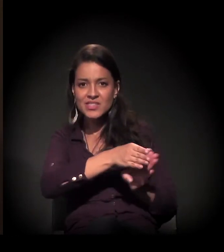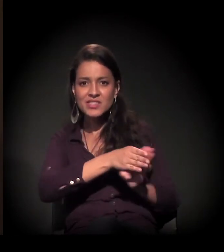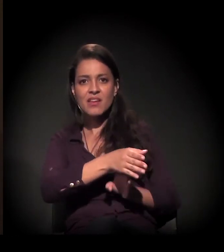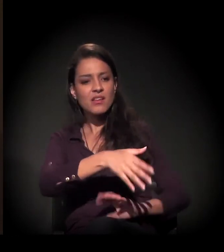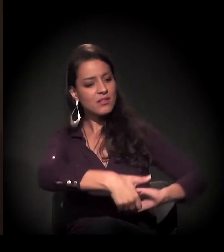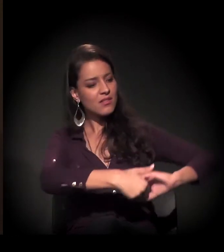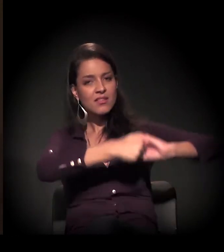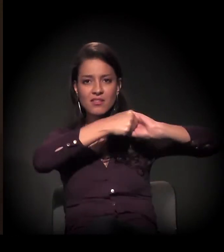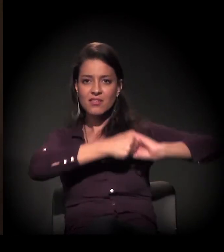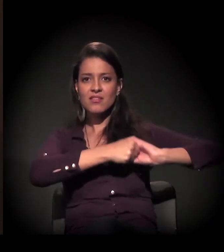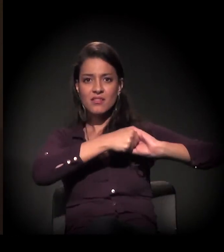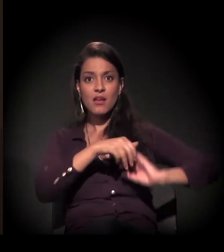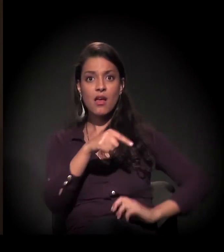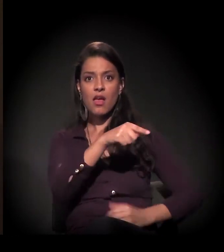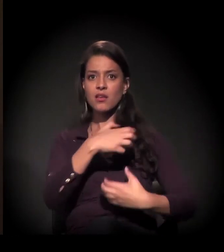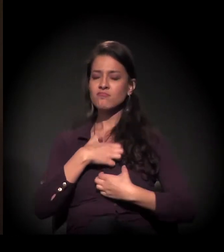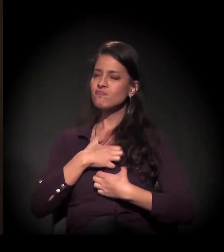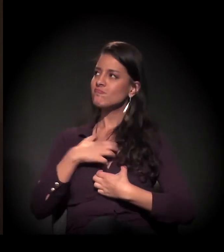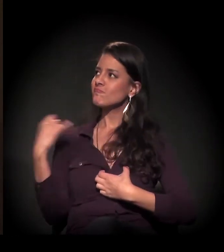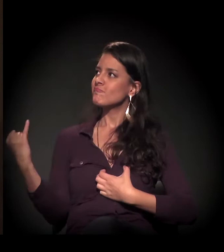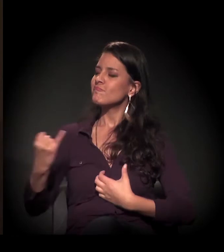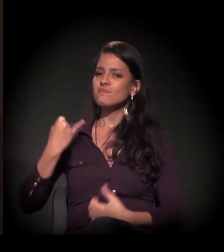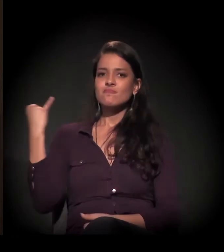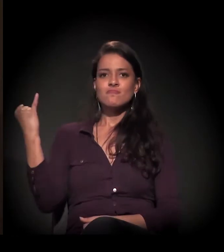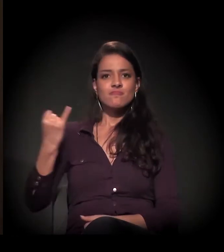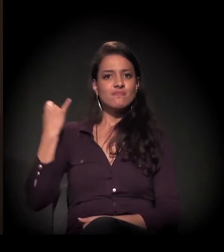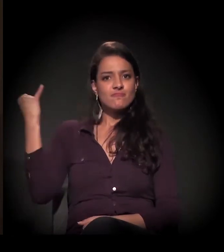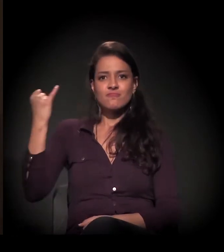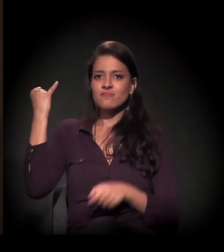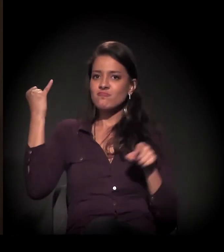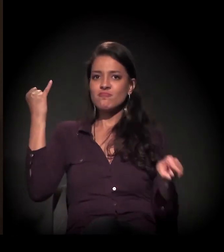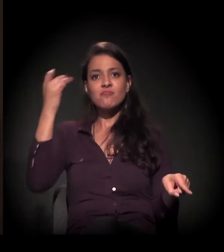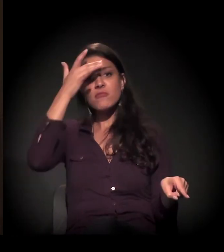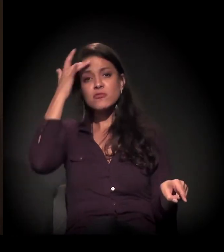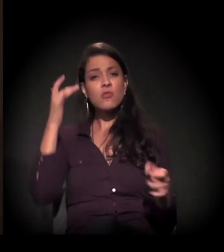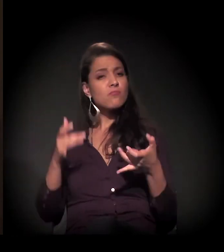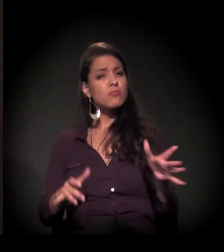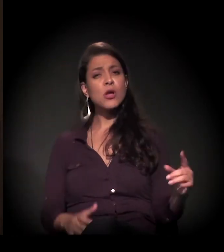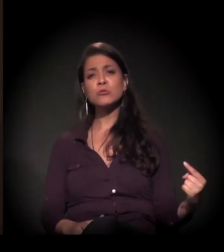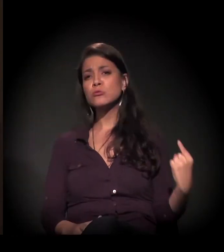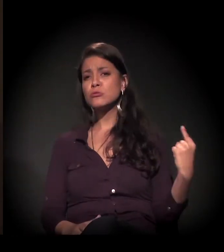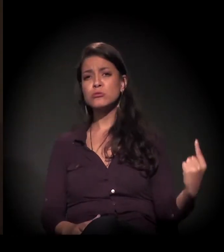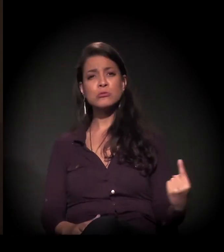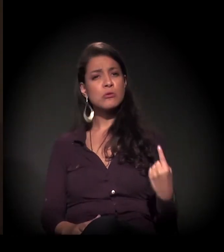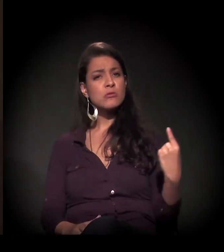um aperto de mão... é tão importante para essa pessoa que vive na solidão total,